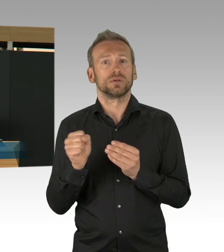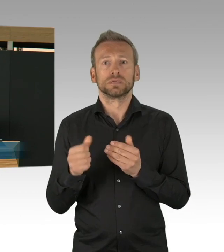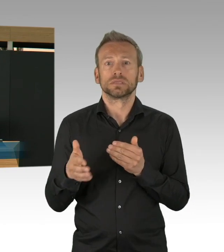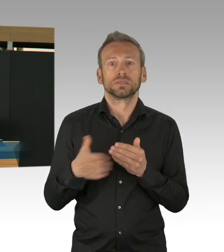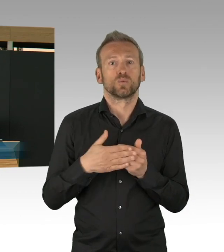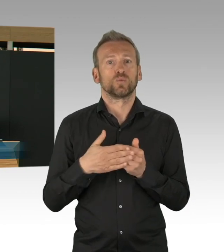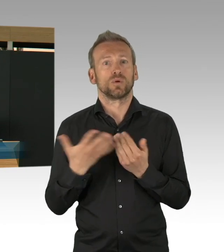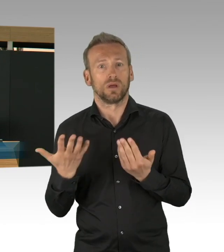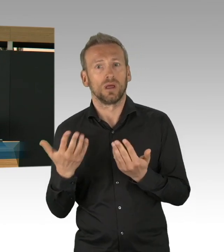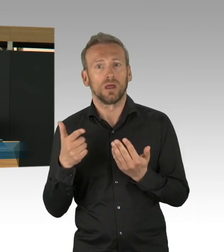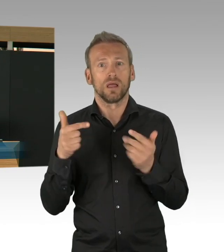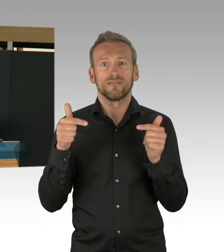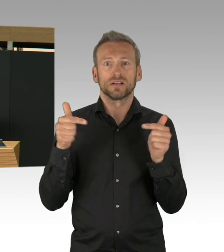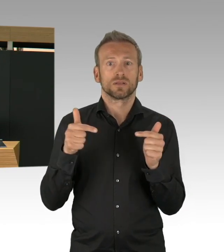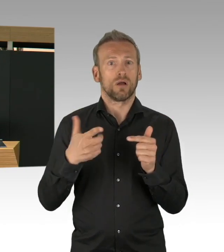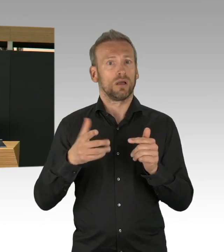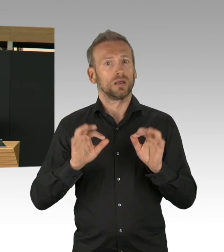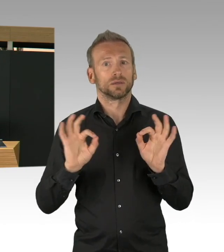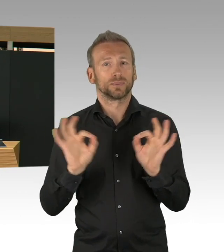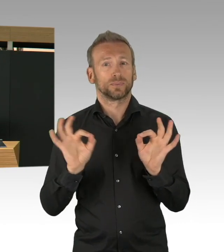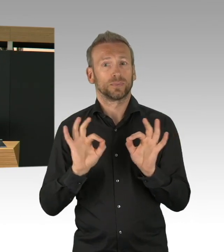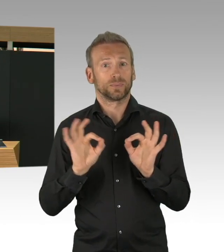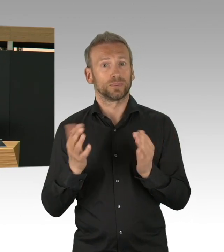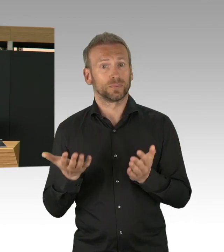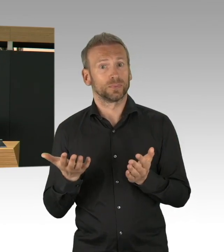und da will ich ganz, ganz klar sagen, es gibt keine Entwarnung,